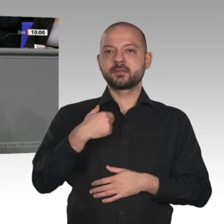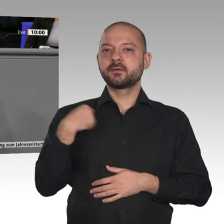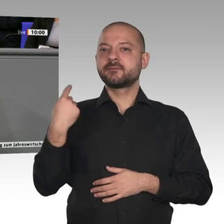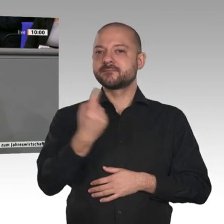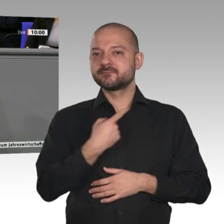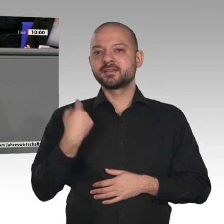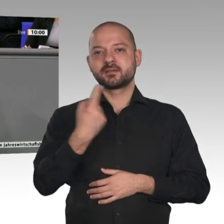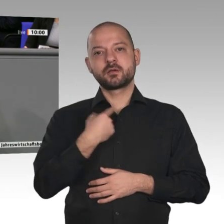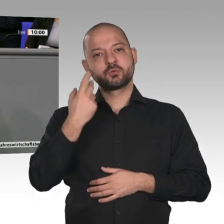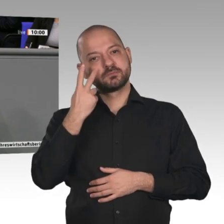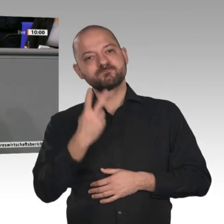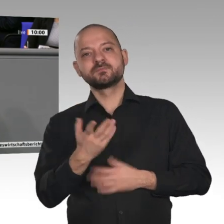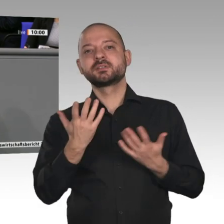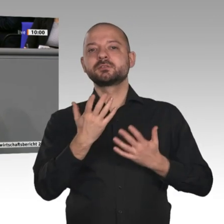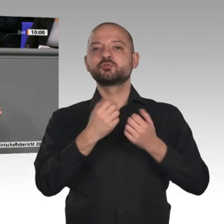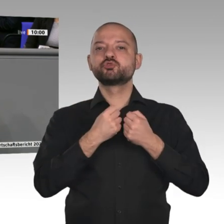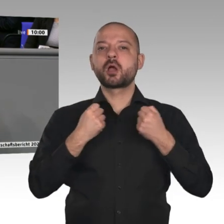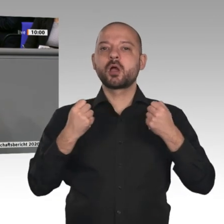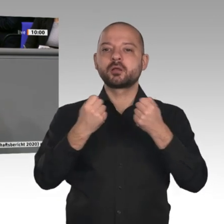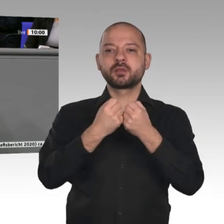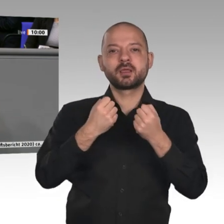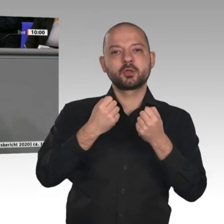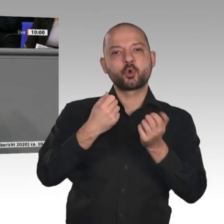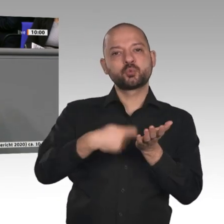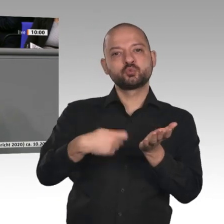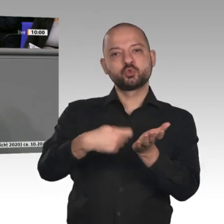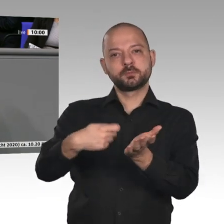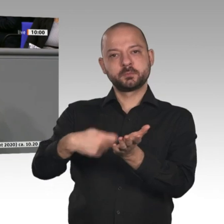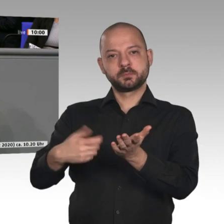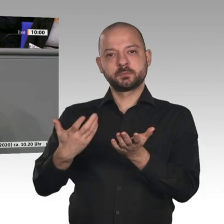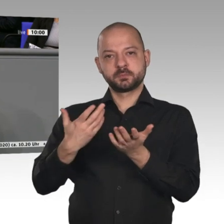haben den staatlichen Konsum mit 0,5 Prozent; der private liegt bei 0,7 Prozent. Und wir